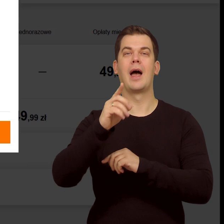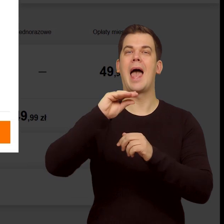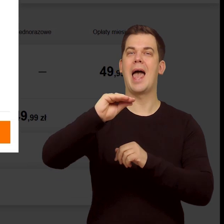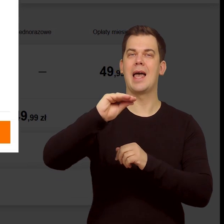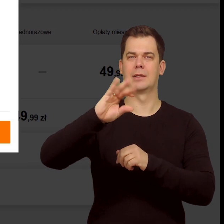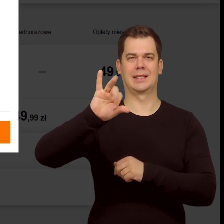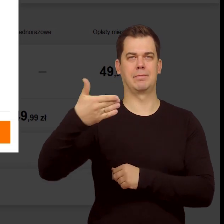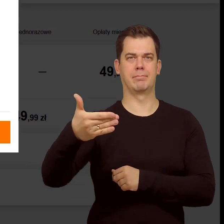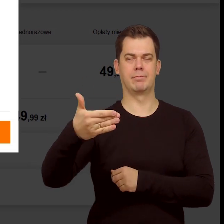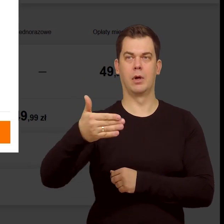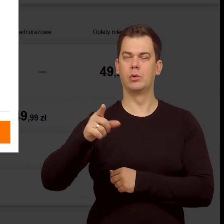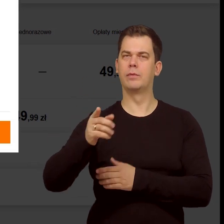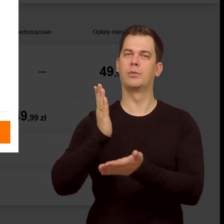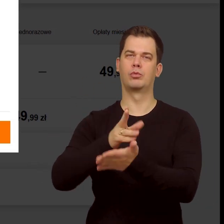Zatwierdź zmianę.